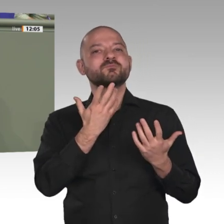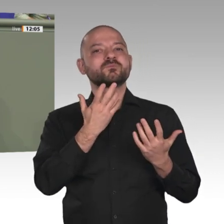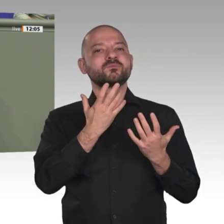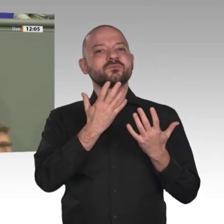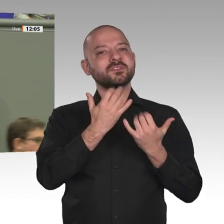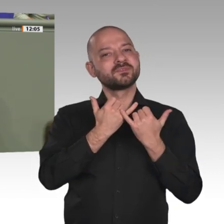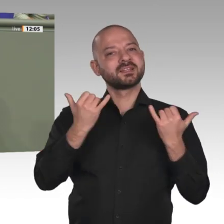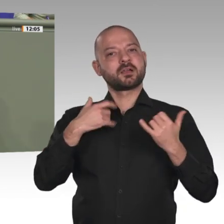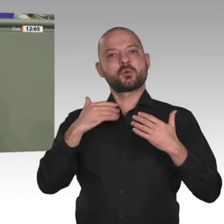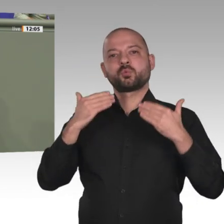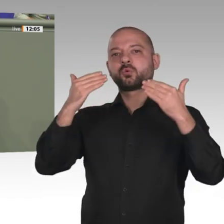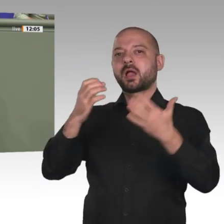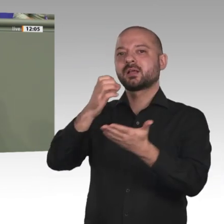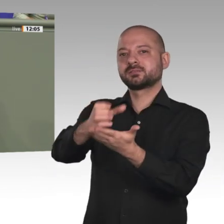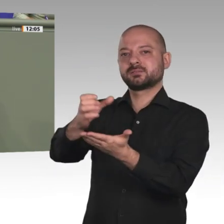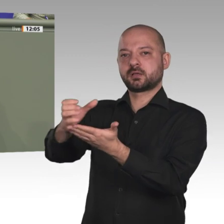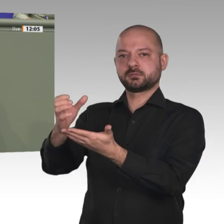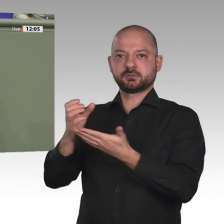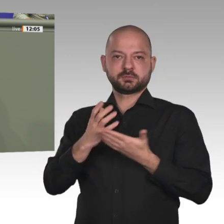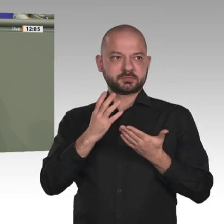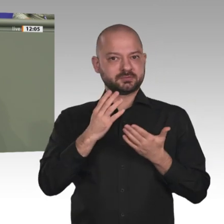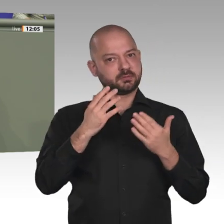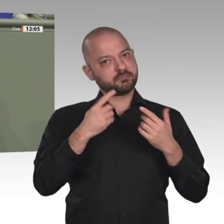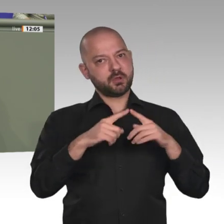und Herangehensweisen haben, darf nicht dazu führen, dass die Mission ins Stocken gerät;